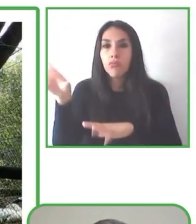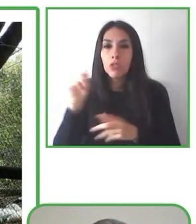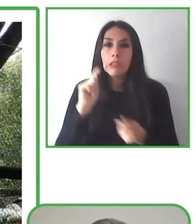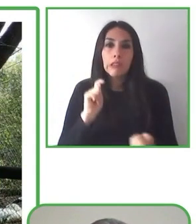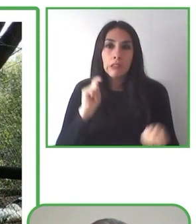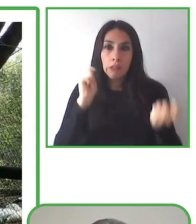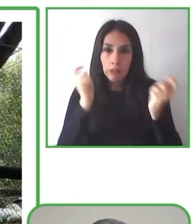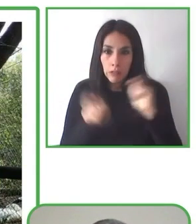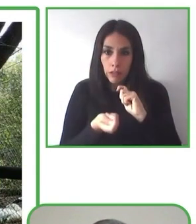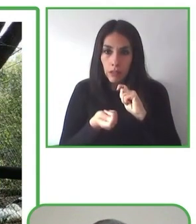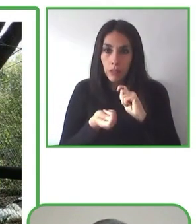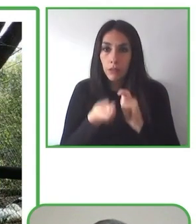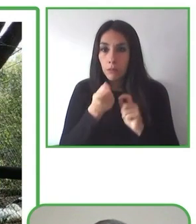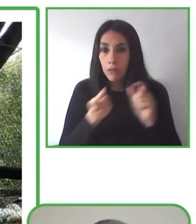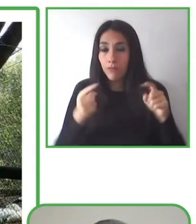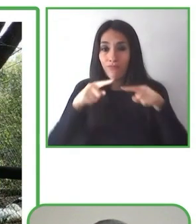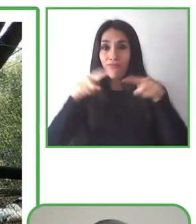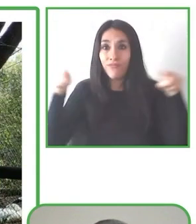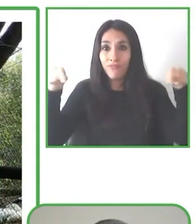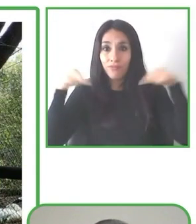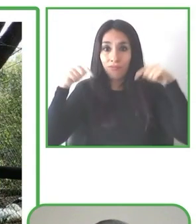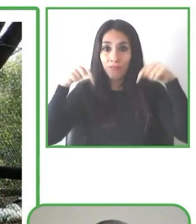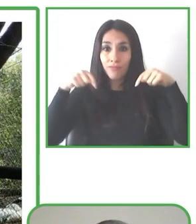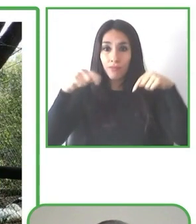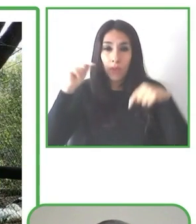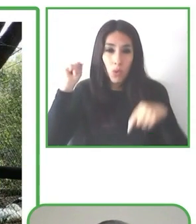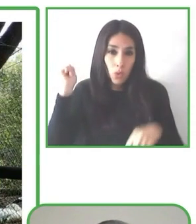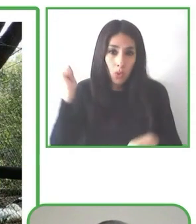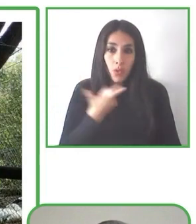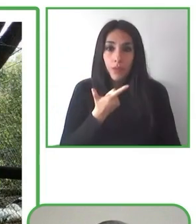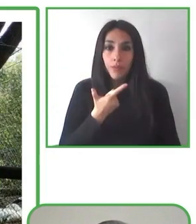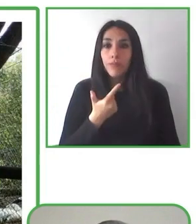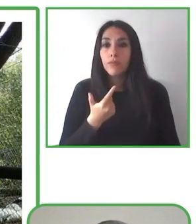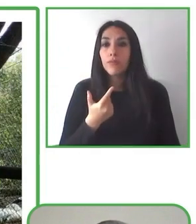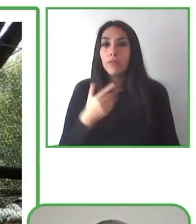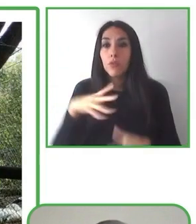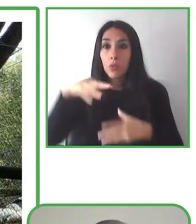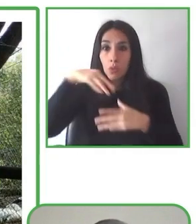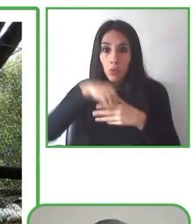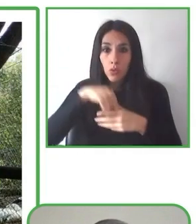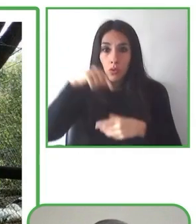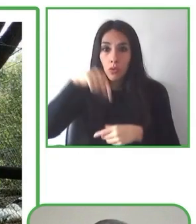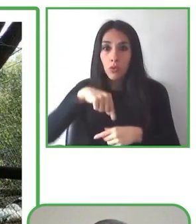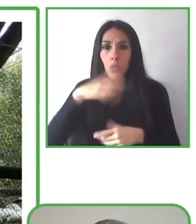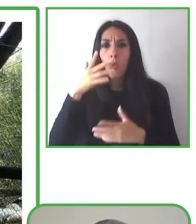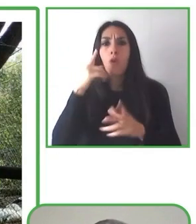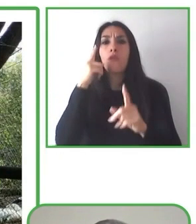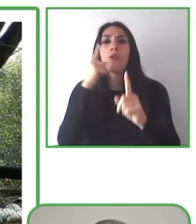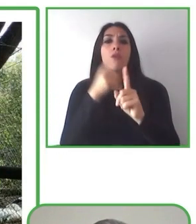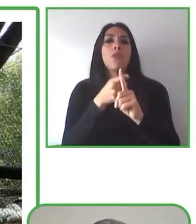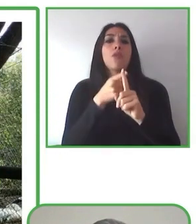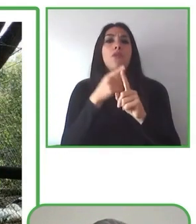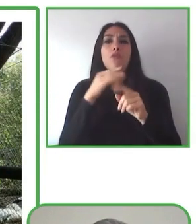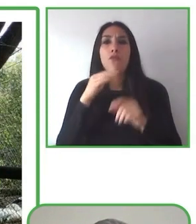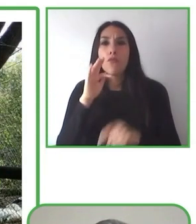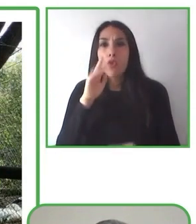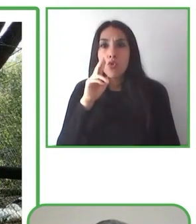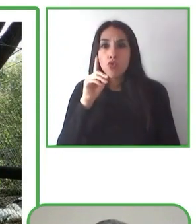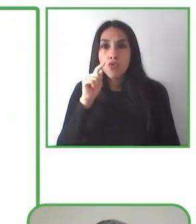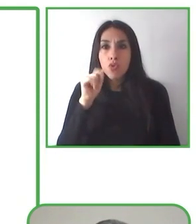La naturaleza, que yo soy muy amigo de la naturaleza.